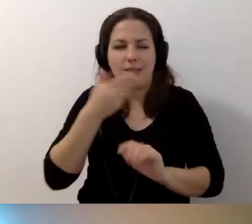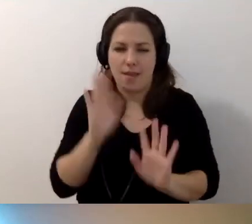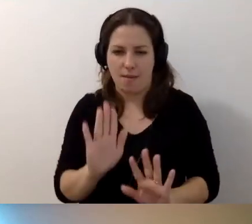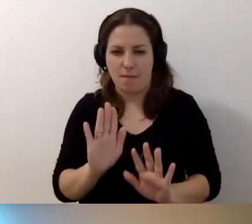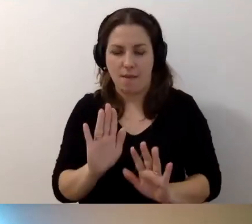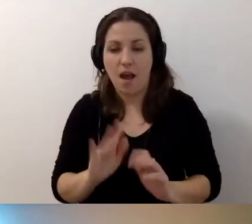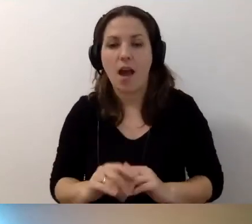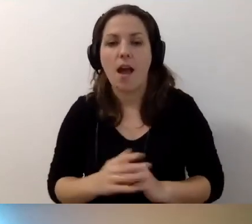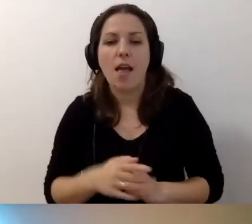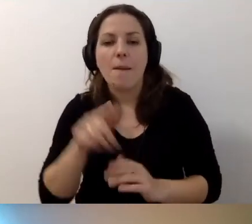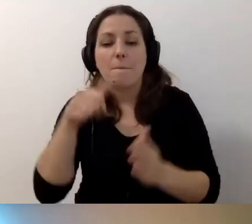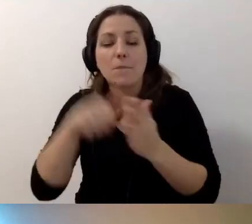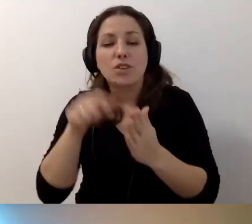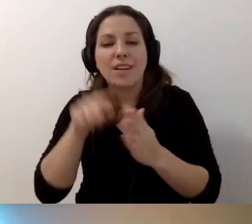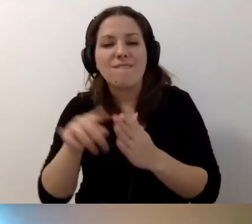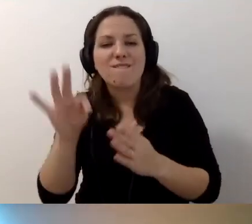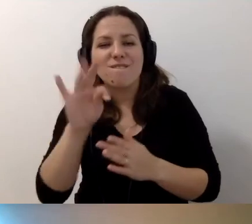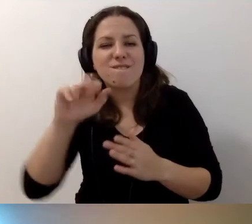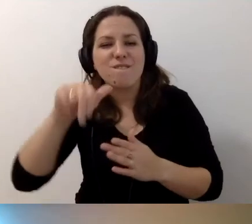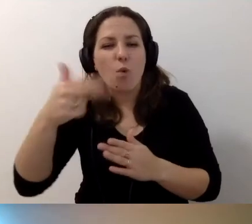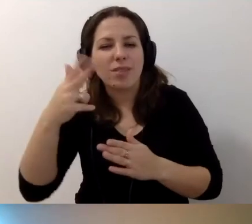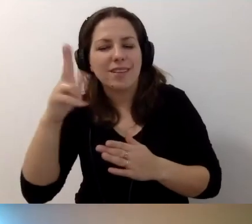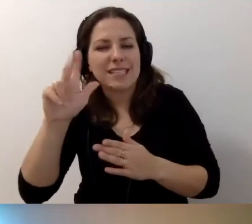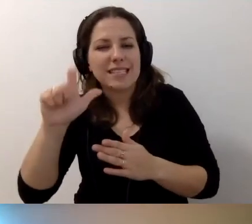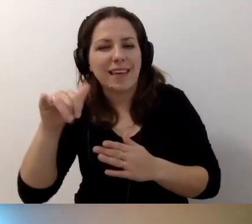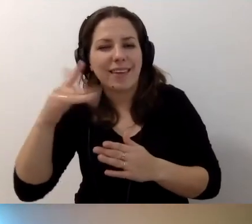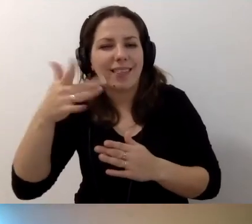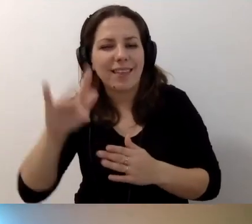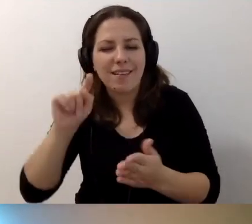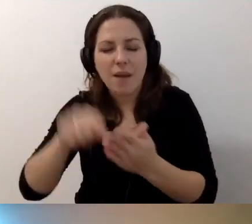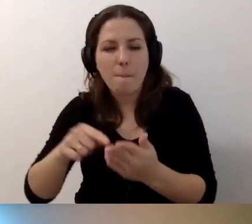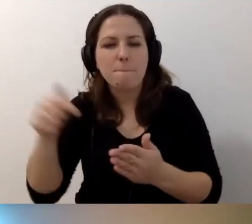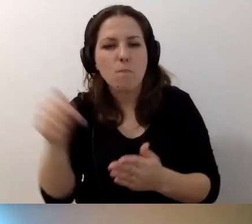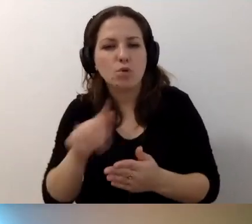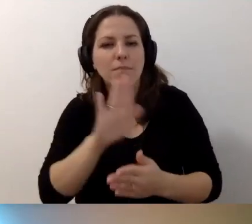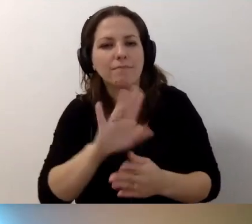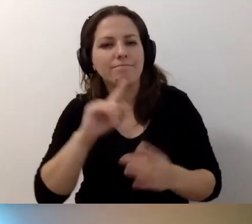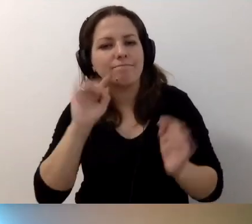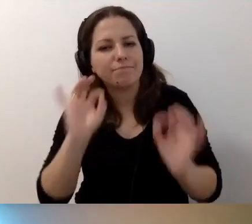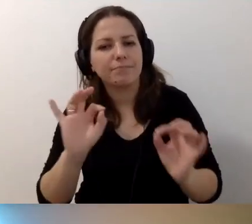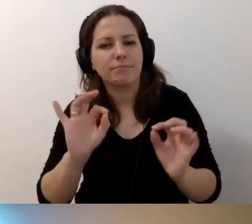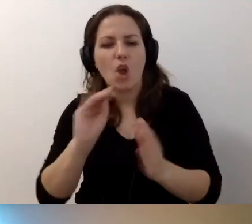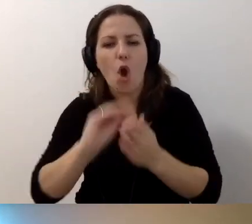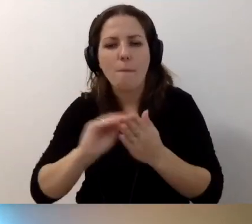Ale przycisk funkcyjny, funkcyjny przycisk nawigacyjny, musi mieć właściwy opis alternatywny.